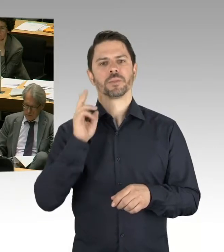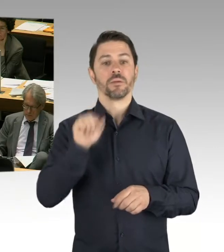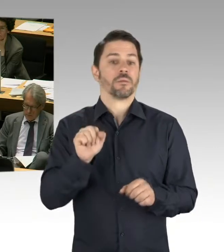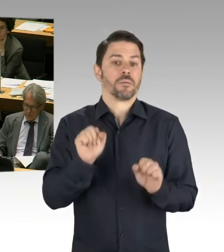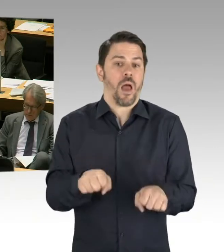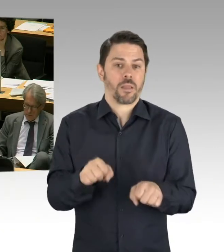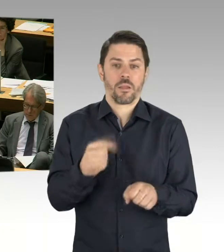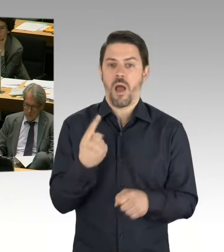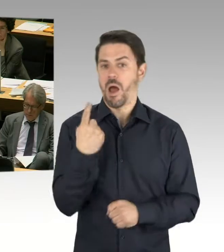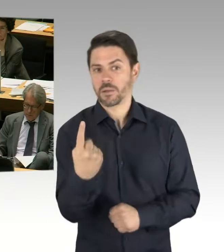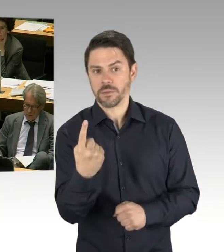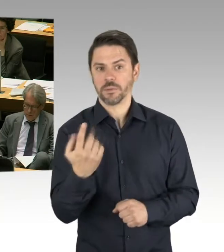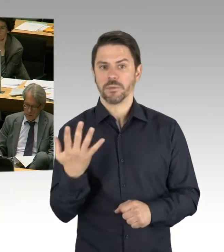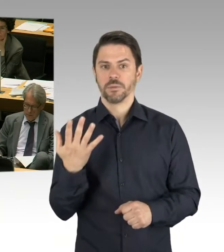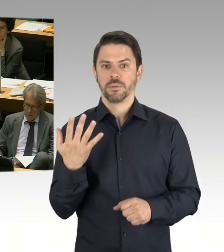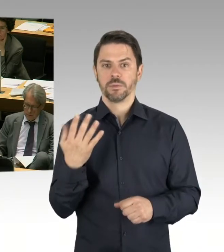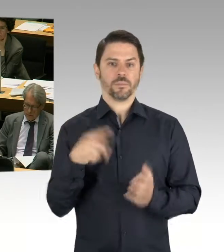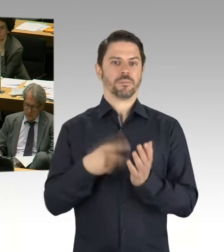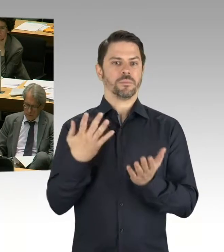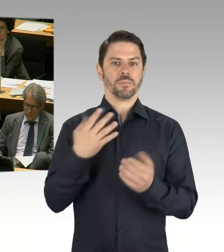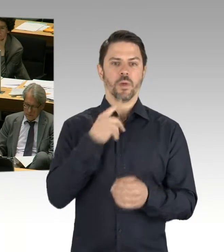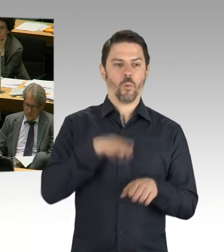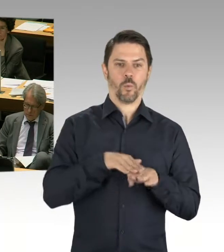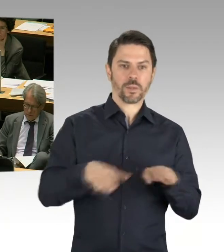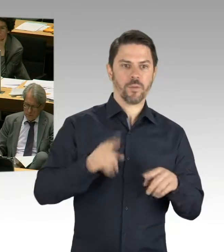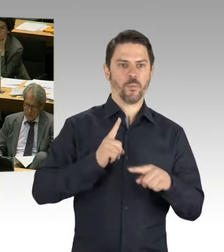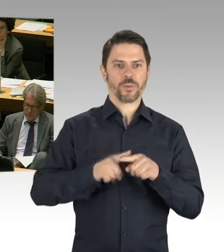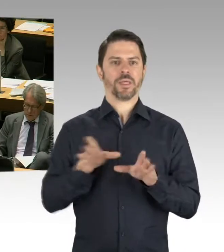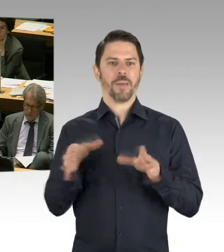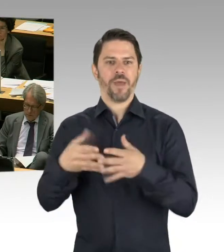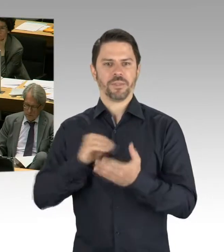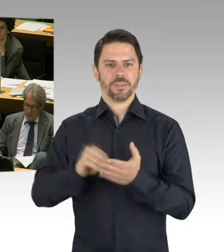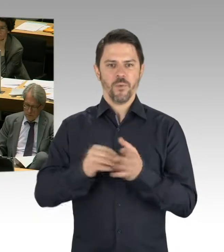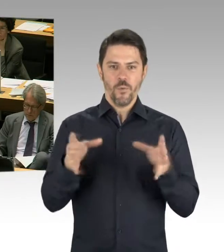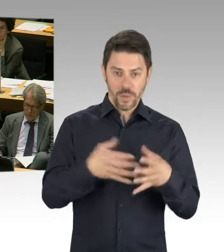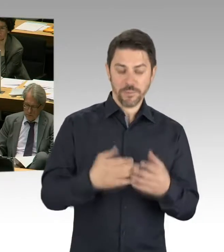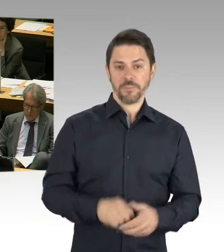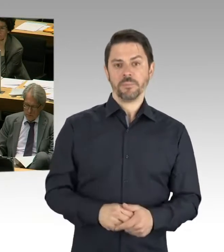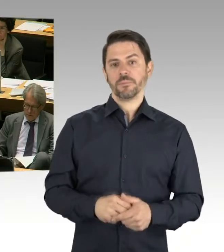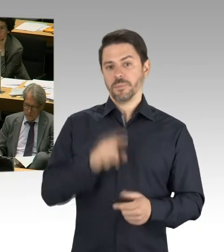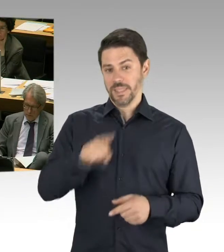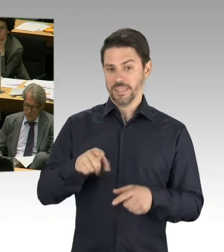Dann ist Ihnen auch bekannt, dass es teilweise so ist, wenn wir Grundschulbedarfe sehen, aber kleine Grundstücke haben,